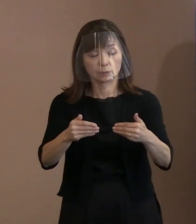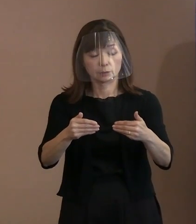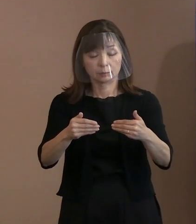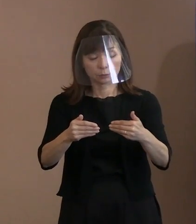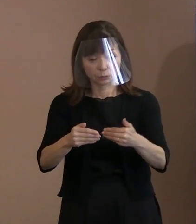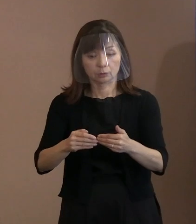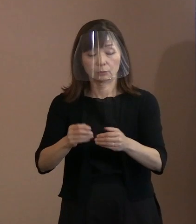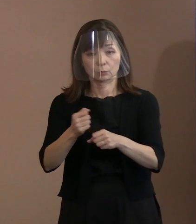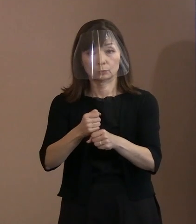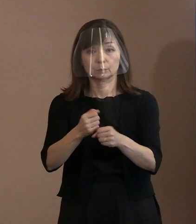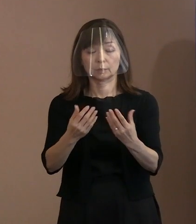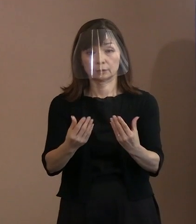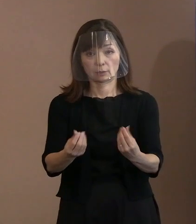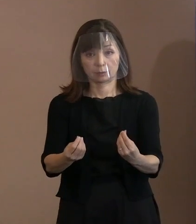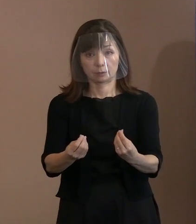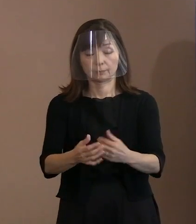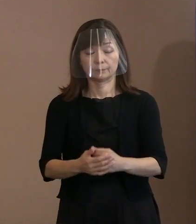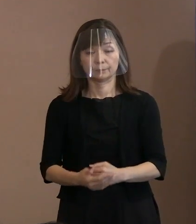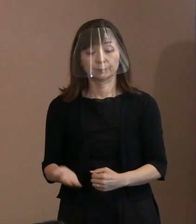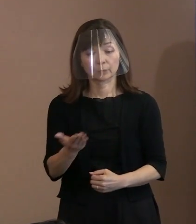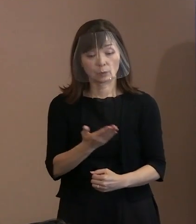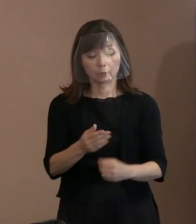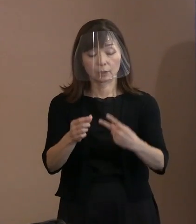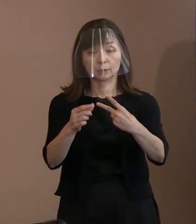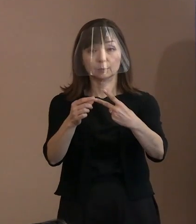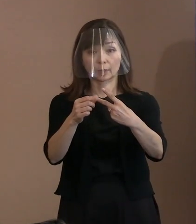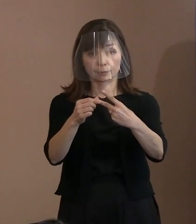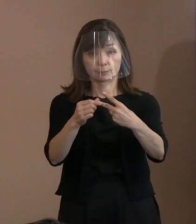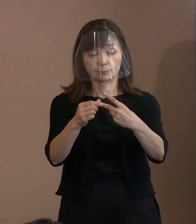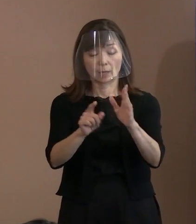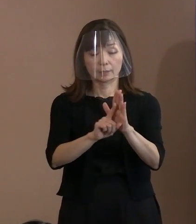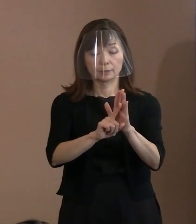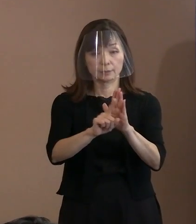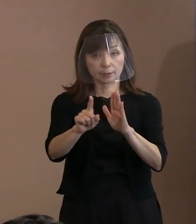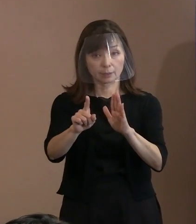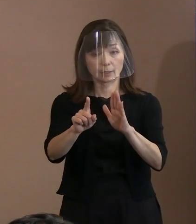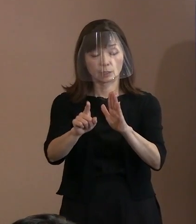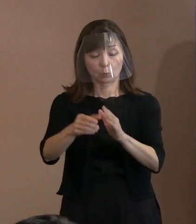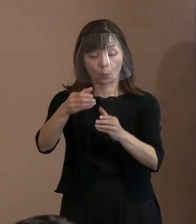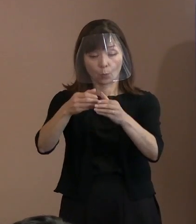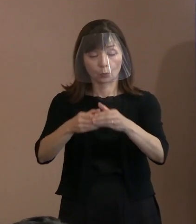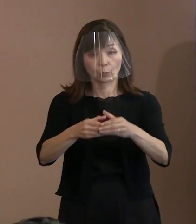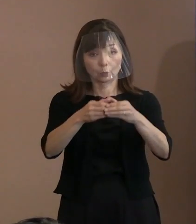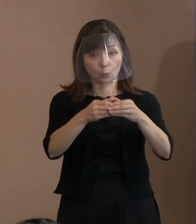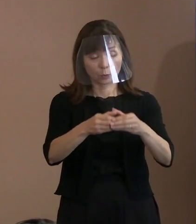次に､2の｢宣言の骨子｣を説明いたします｡